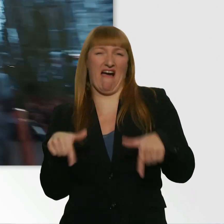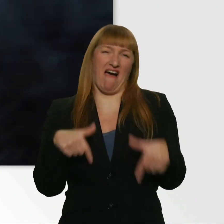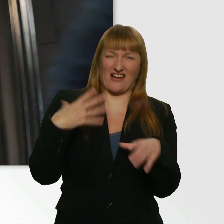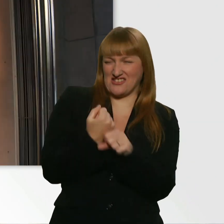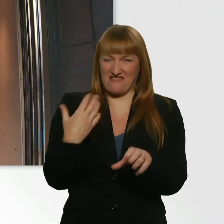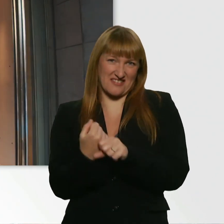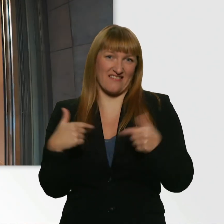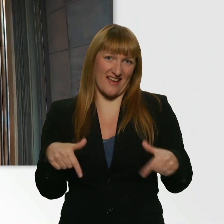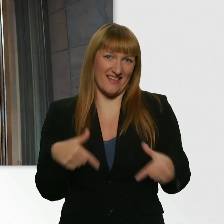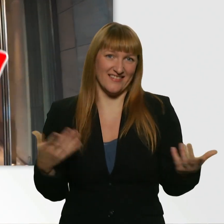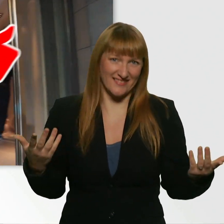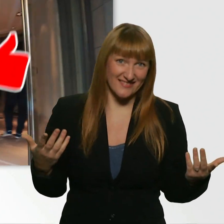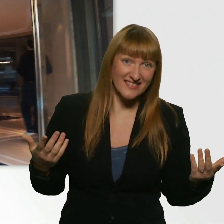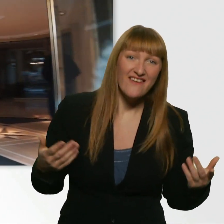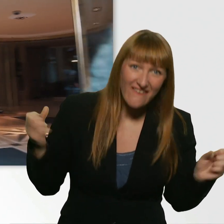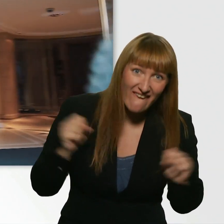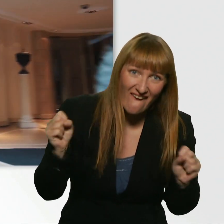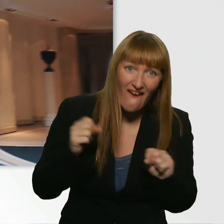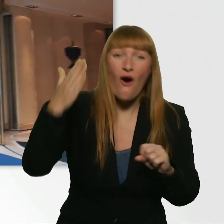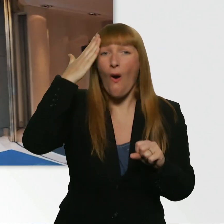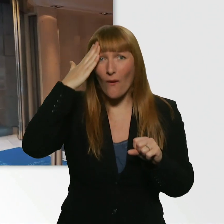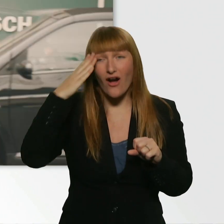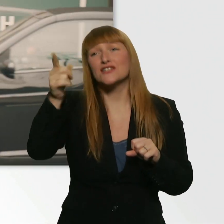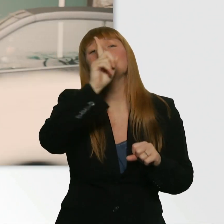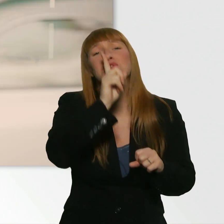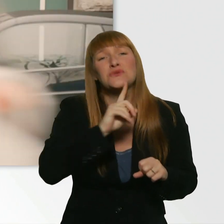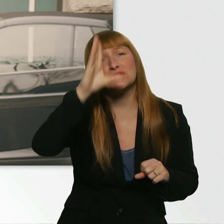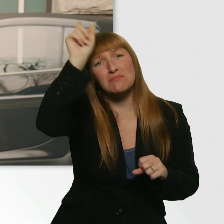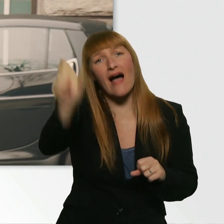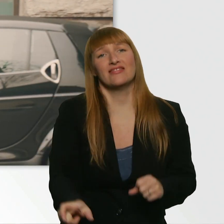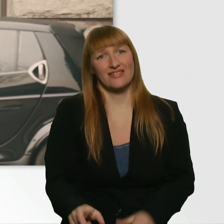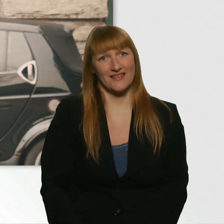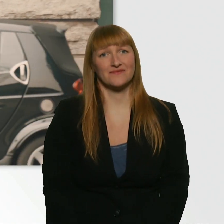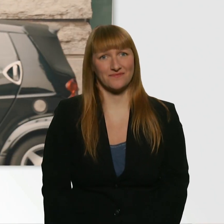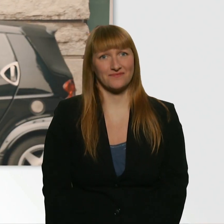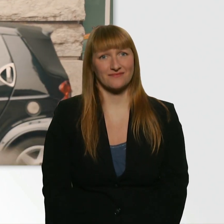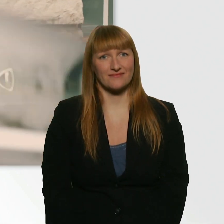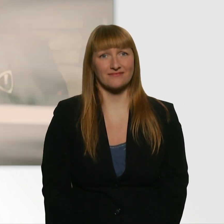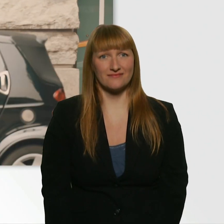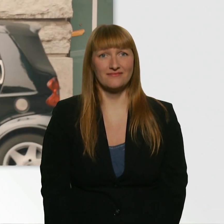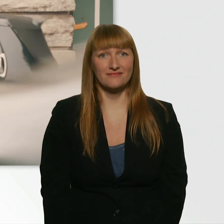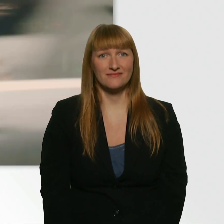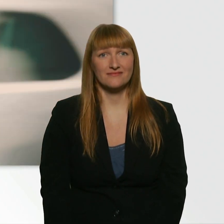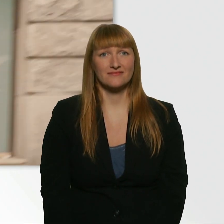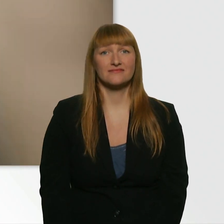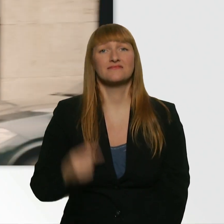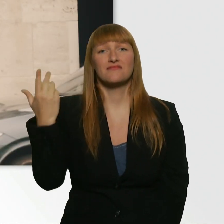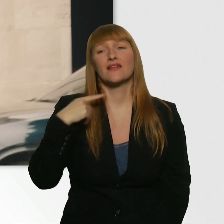Ach du Scheiße. Oh Gott, der war ja so süß. Und ich hab voll seine Gutherzigkeit ausgenutzt.